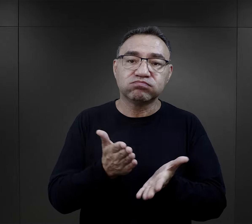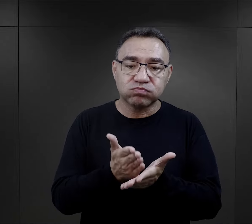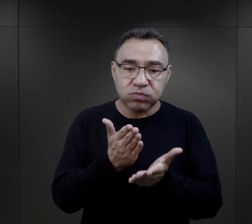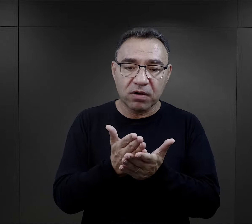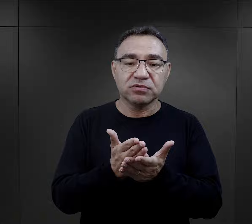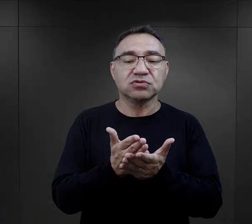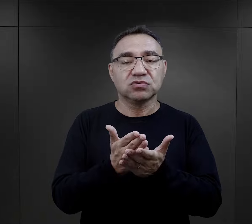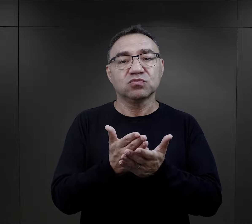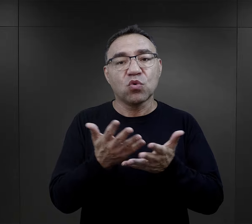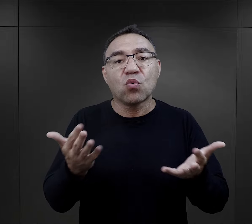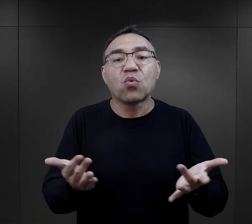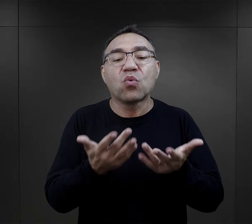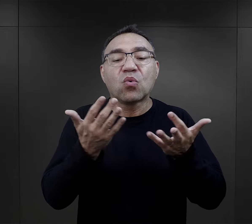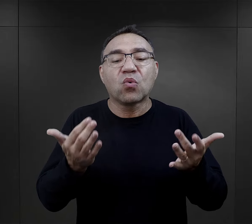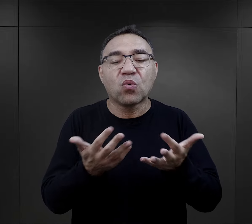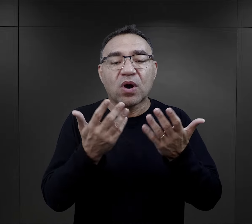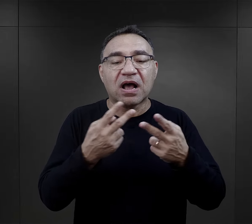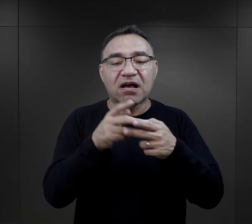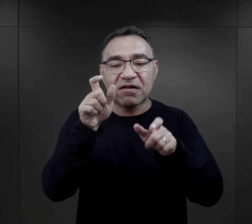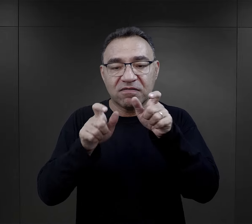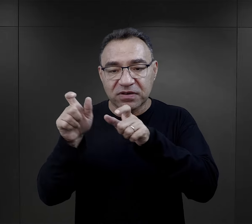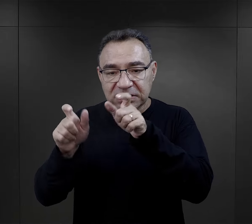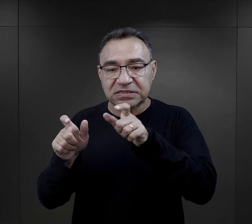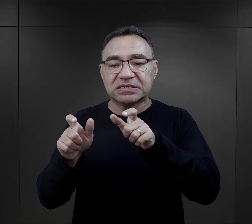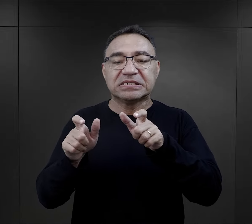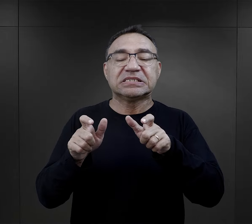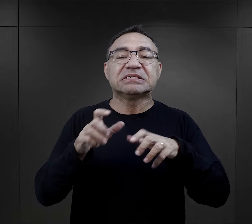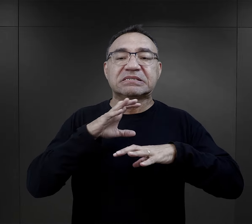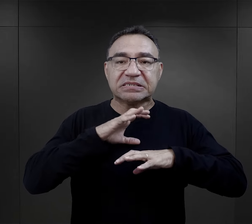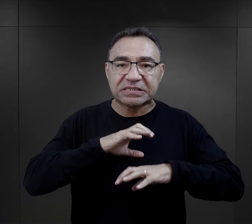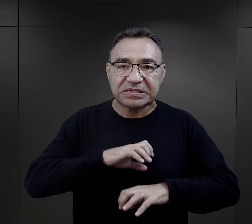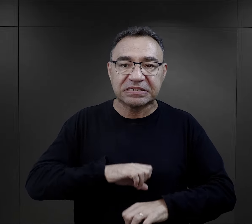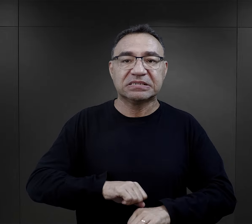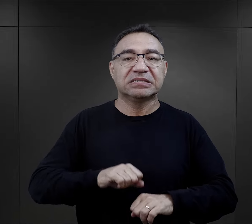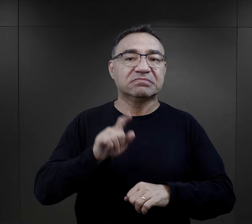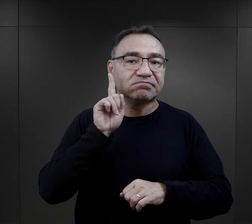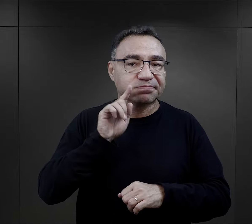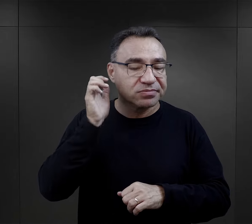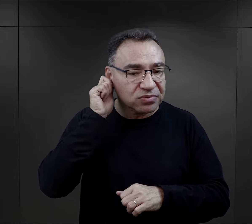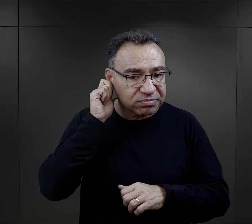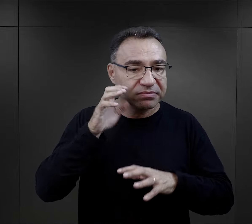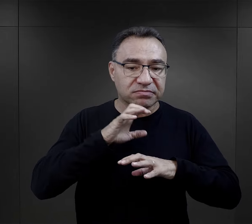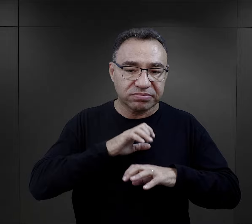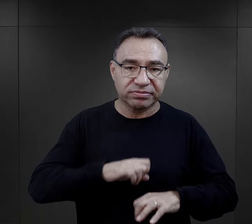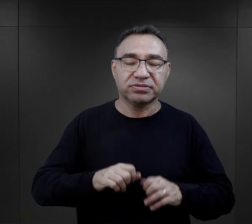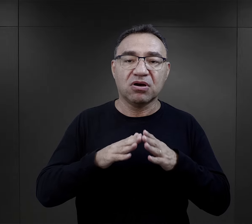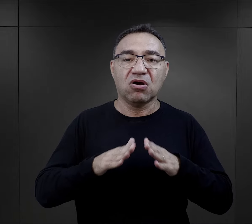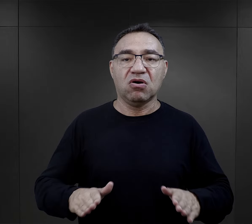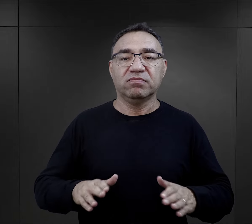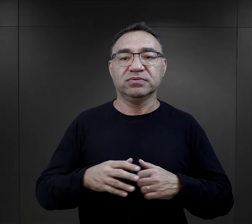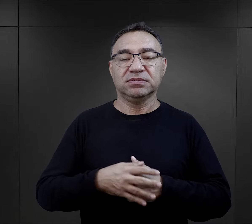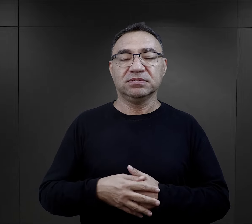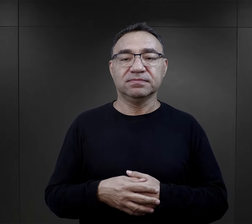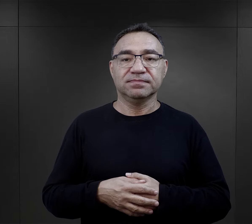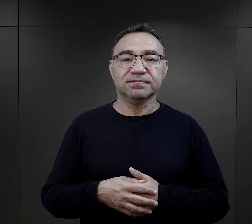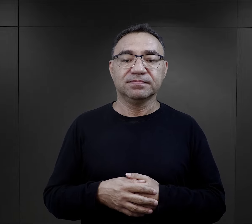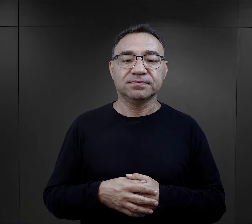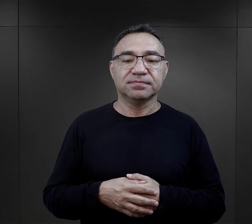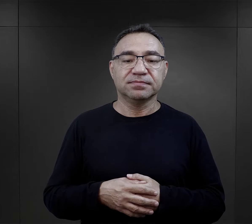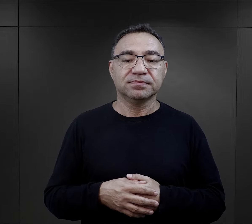to wszystko sprzyjało albo powodowało, że więźniowie, więzień, więźniarka przetrwali obóz.